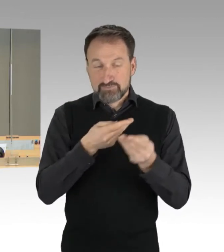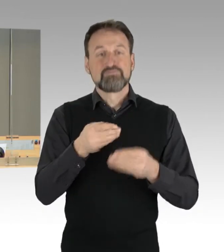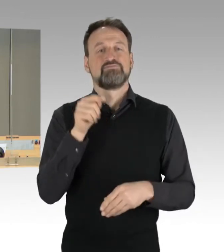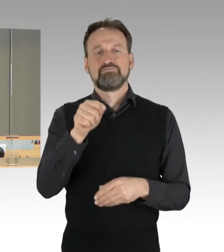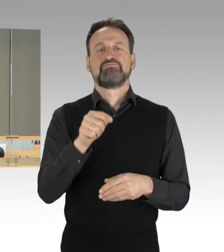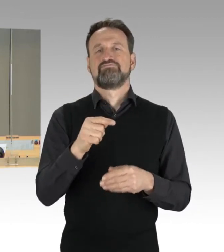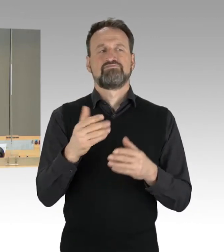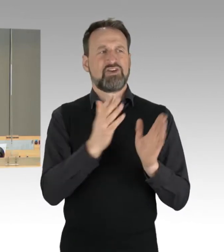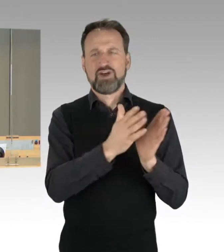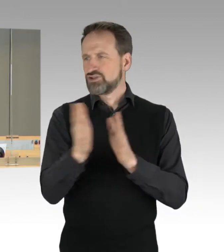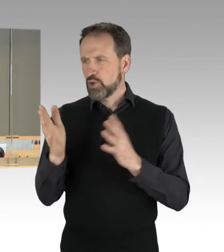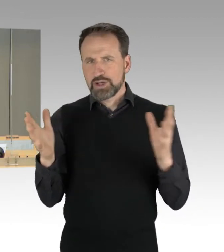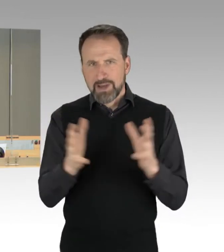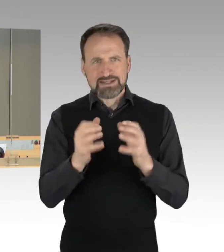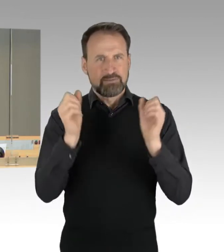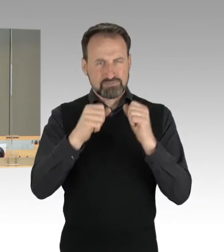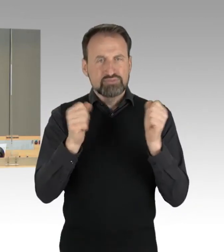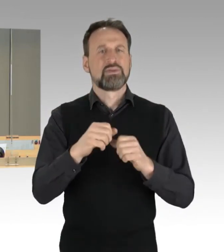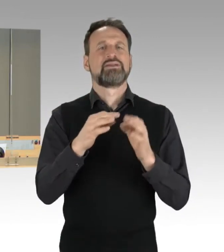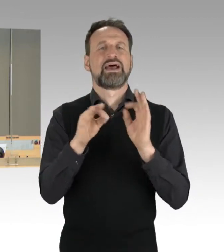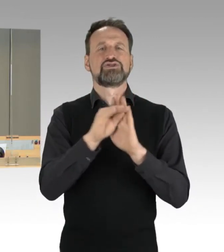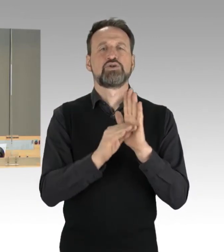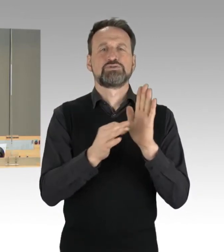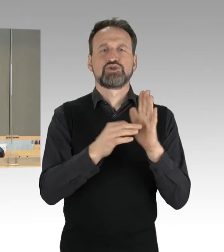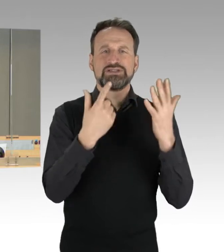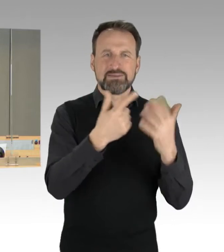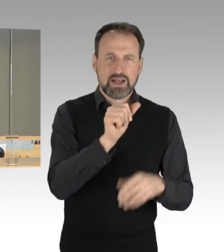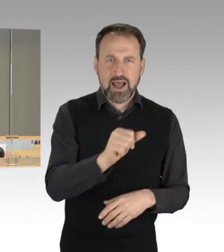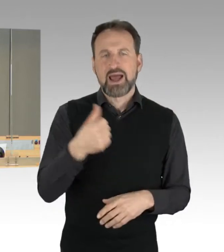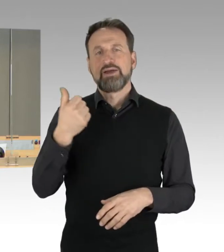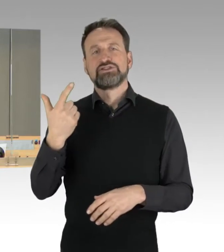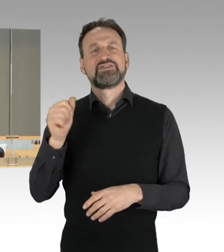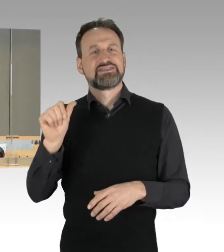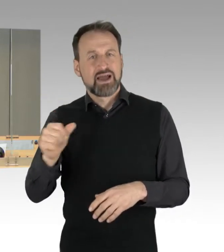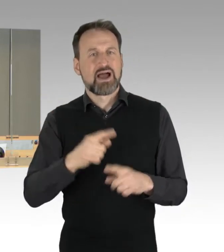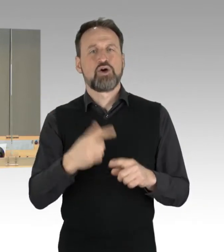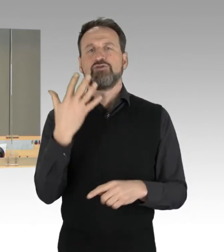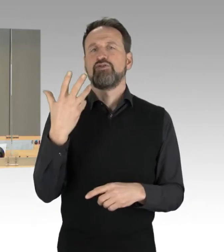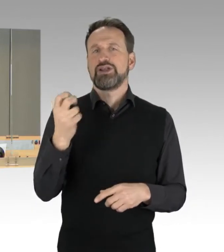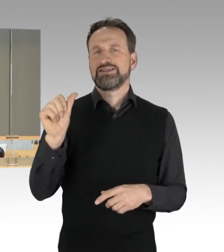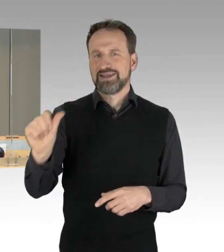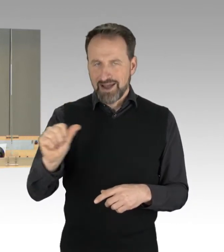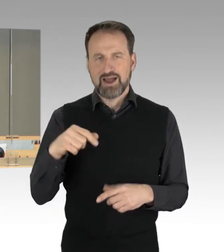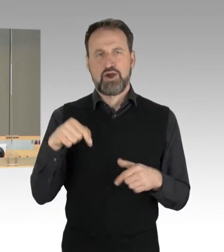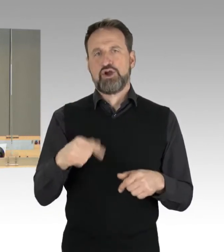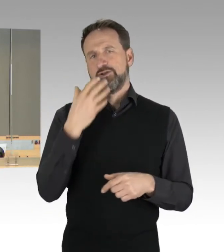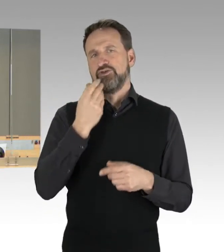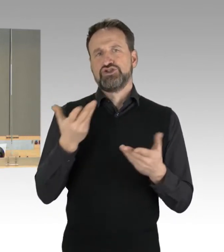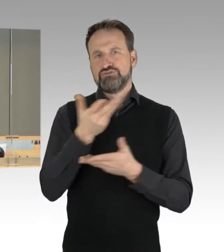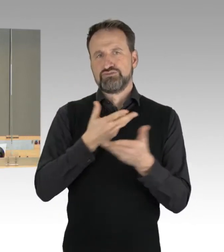unter den Tagesordnungspunkten 7a, 21a und 35a in der heutigen Sitzung zu behandeln. Ich gehe davon aus,